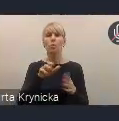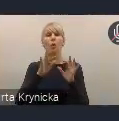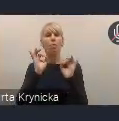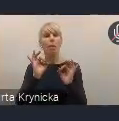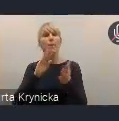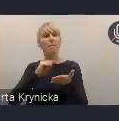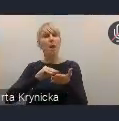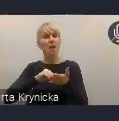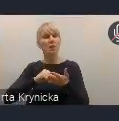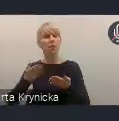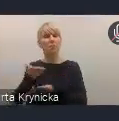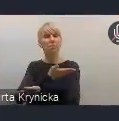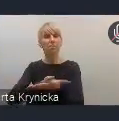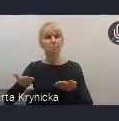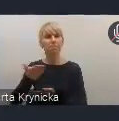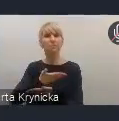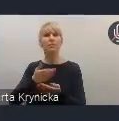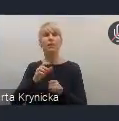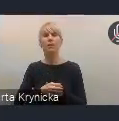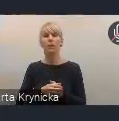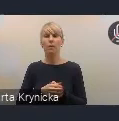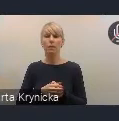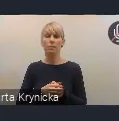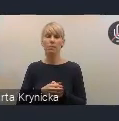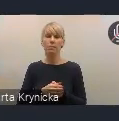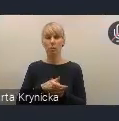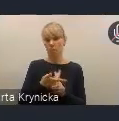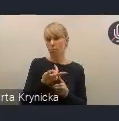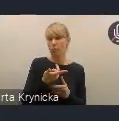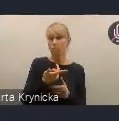które wypracowane są u nas w kraju i przez nasze samorządy,